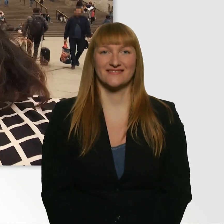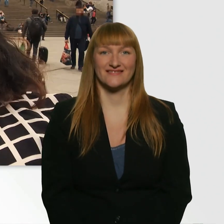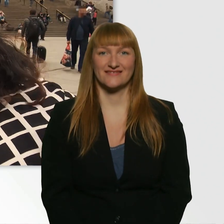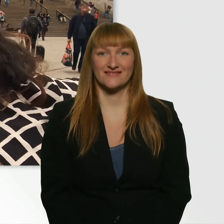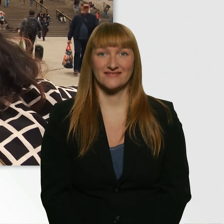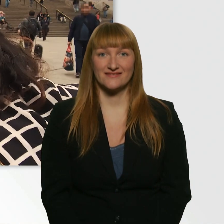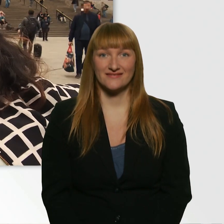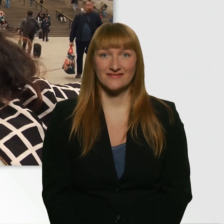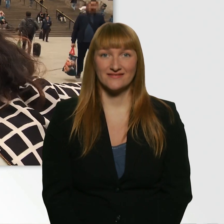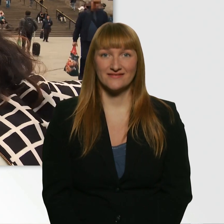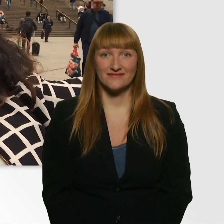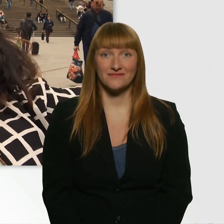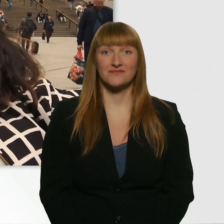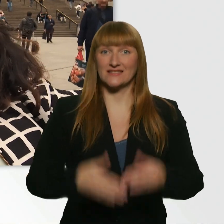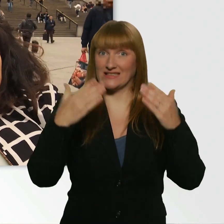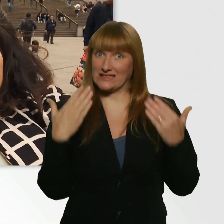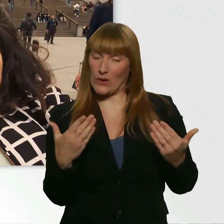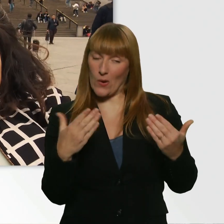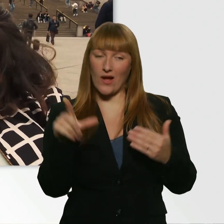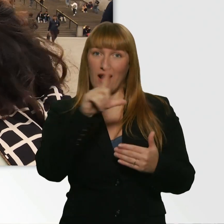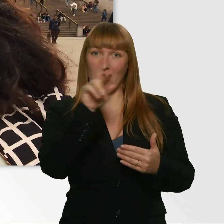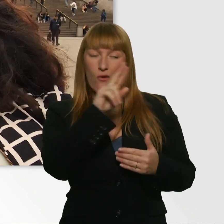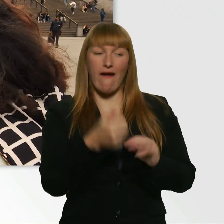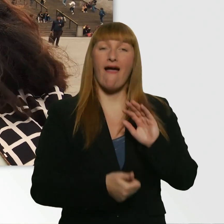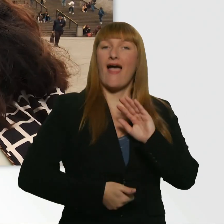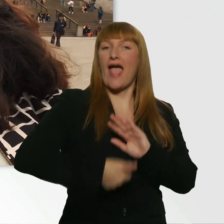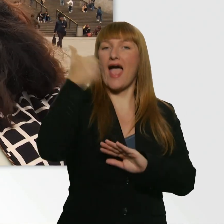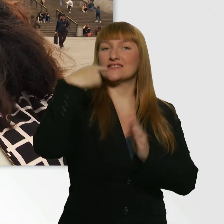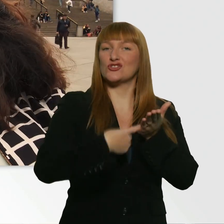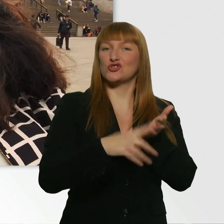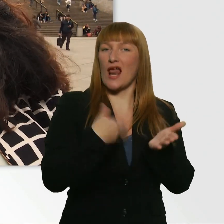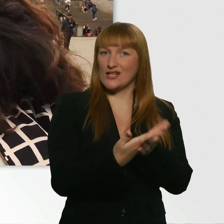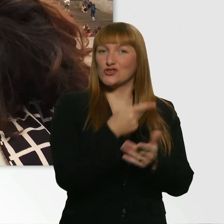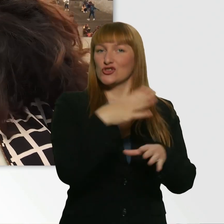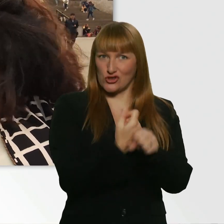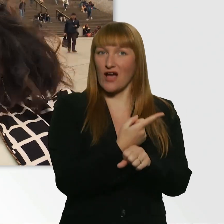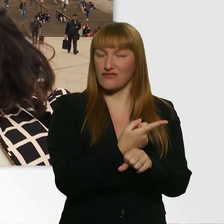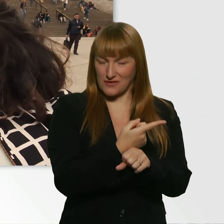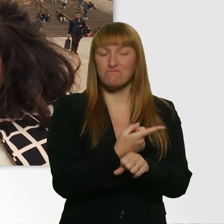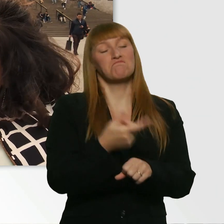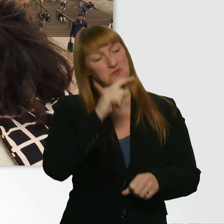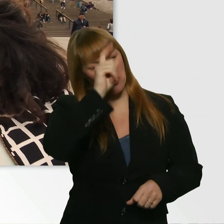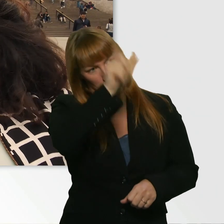So, Leroy. Du hast deine 1. Challenge mit Bravour bestanden. Ich bin echt stolz auf dich. - Danke schön.